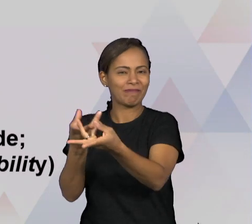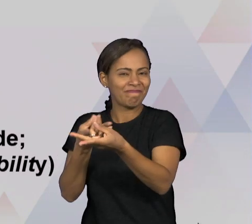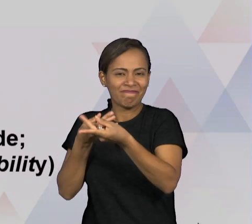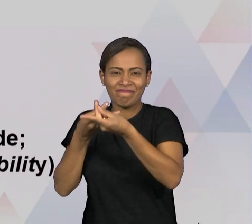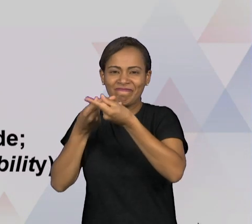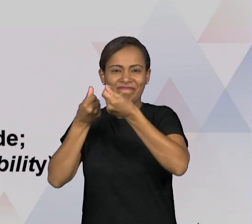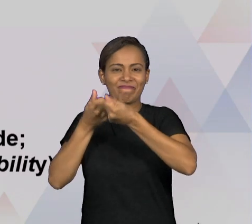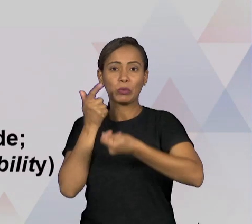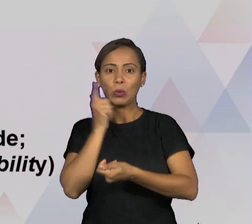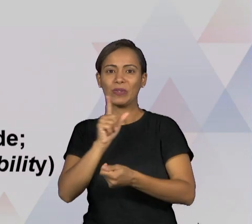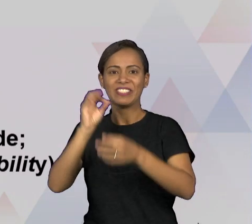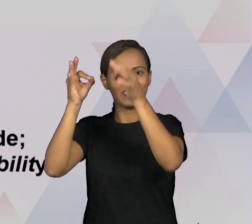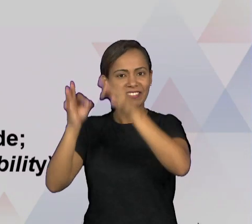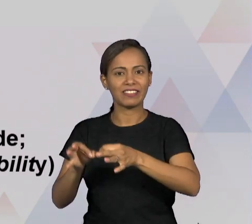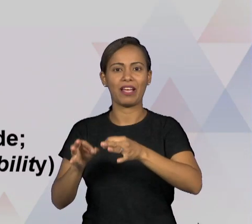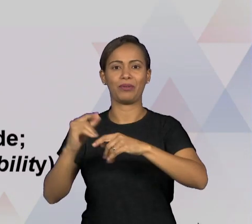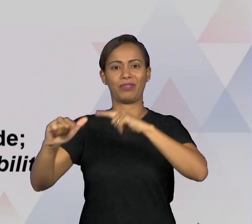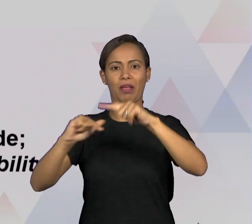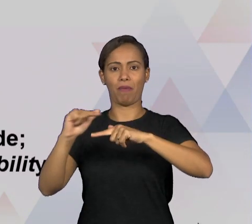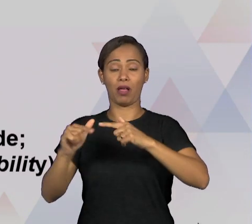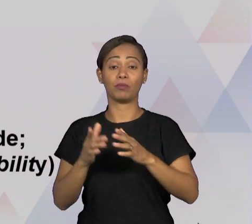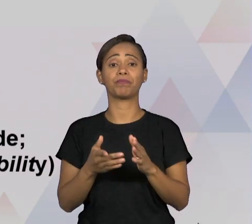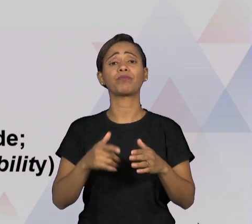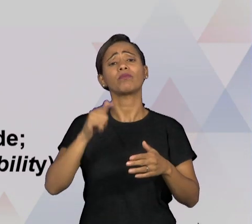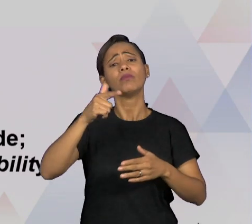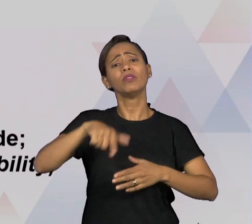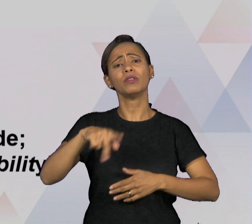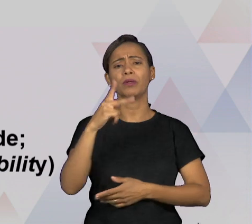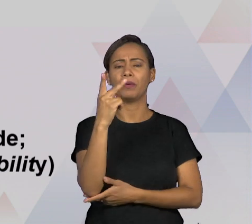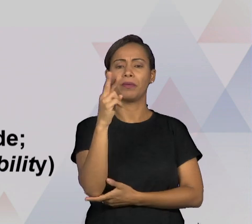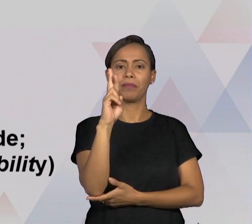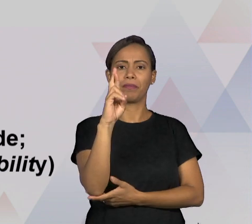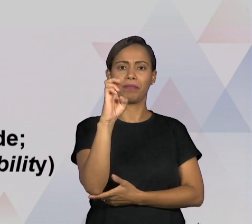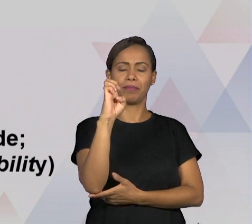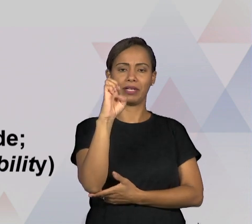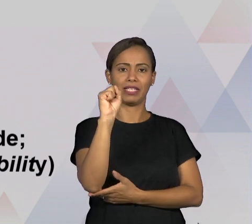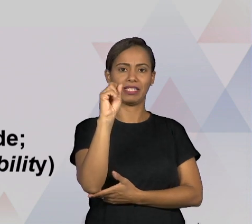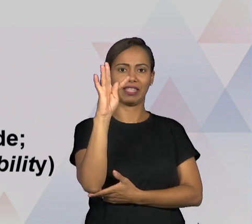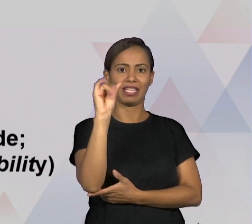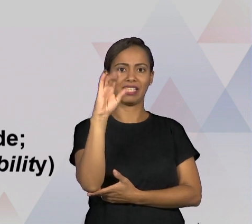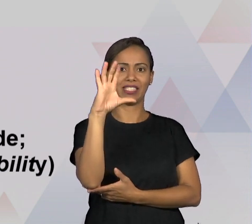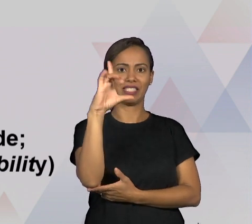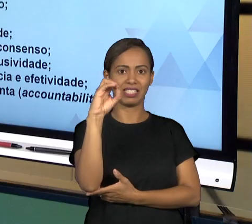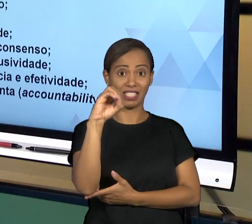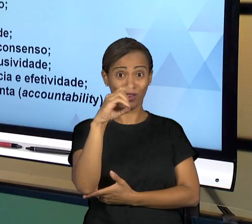PRESTAÇÃO DE CONTAS QUE É O ACCOUNTABILITY TAMBÉM QUE A GENTE JÁ MENCIONOU EM OUTRAS AULAS,